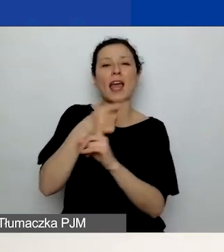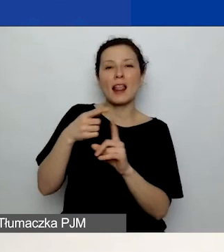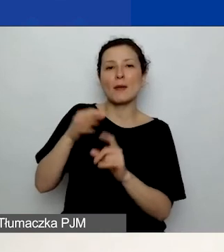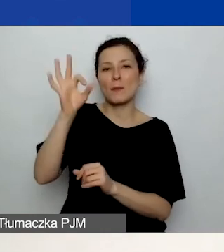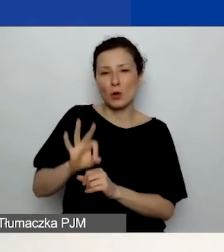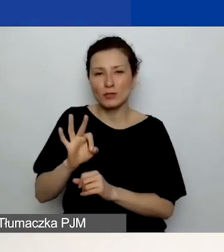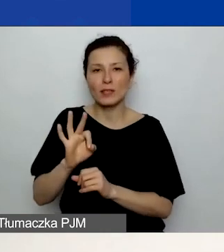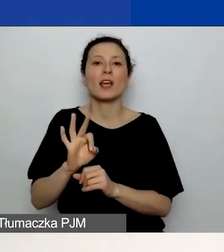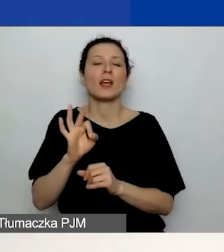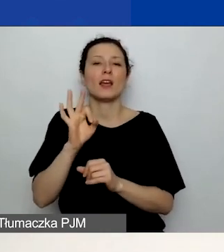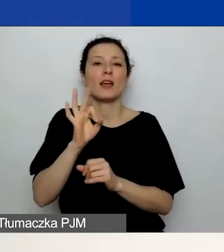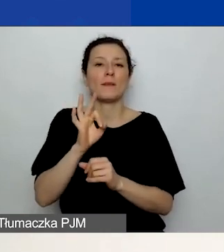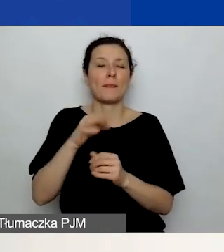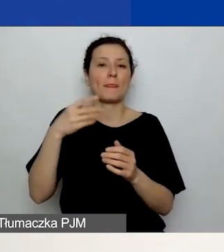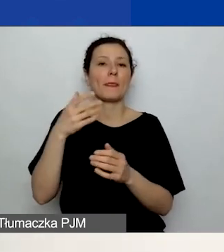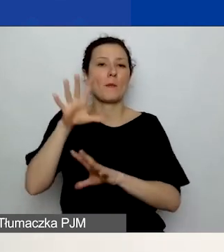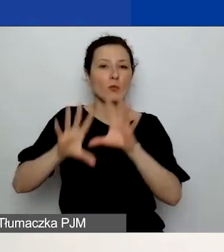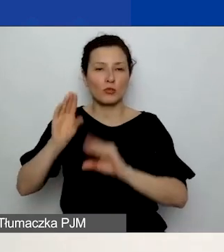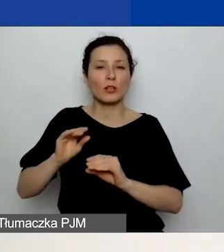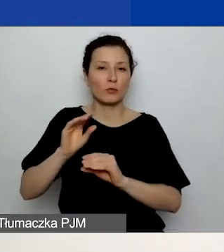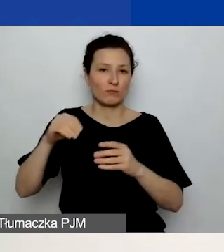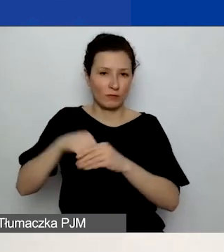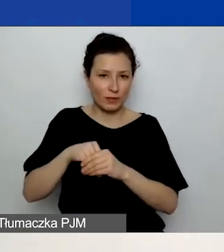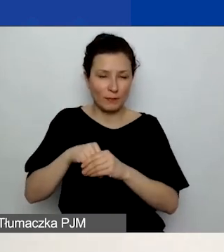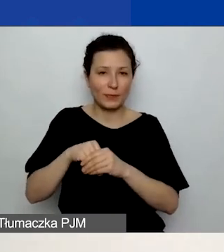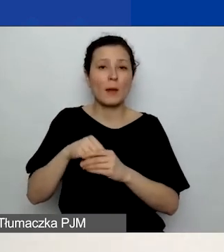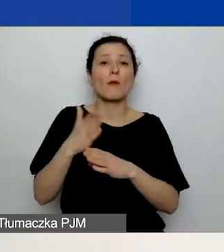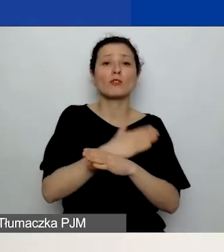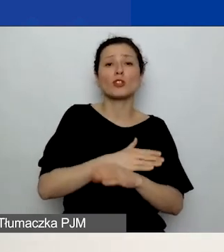ponieważ, jak koleżanki mówiły, on jest określony na pewnym poziomie,